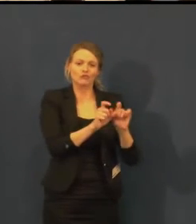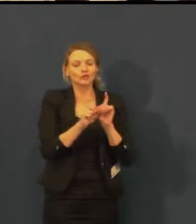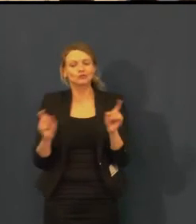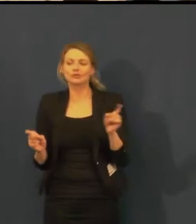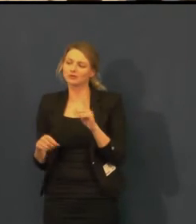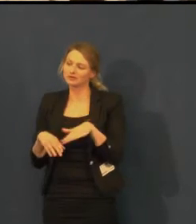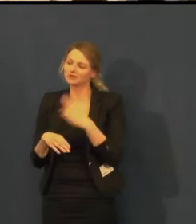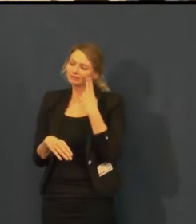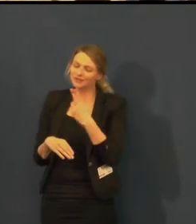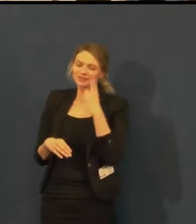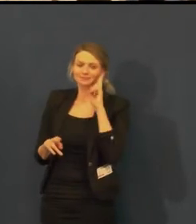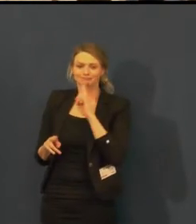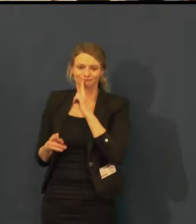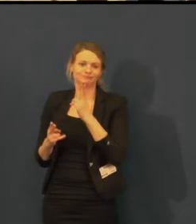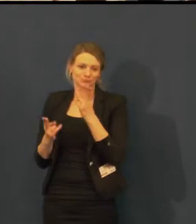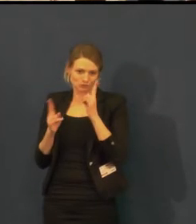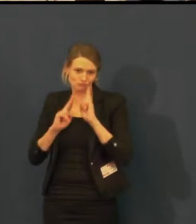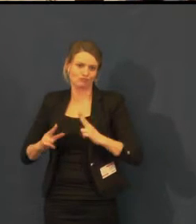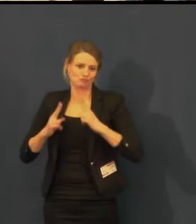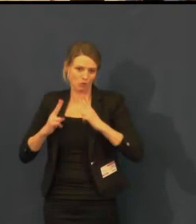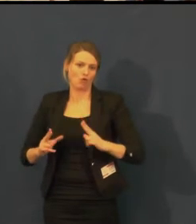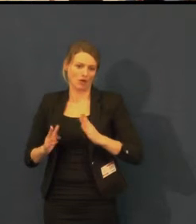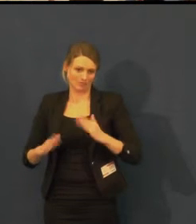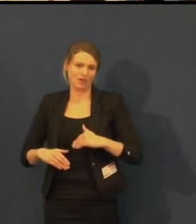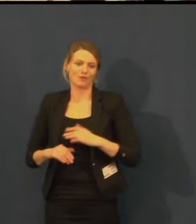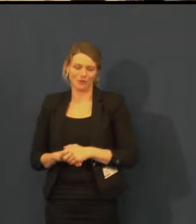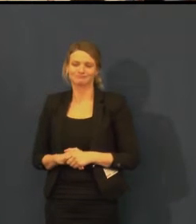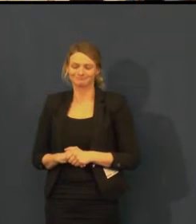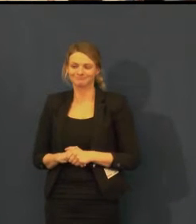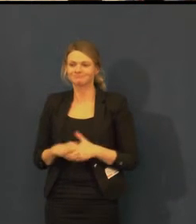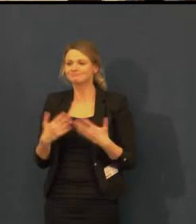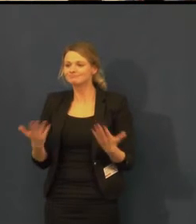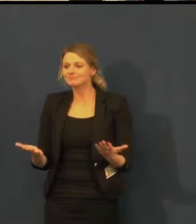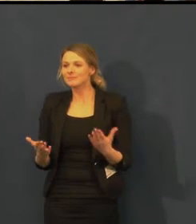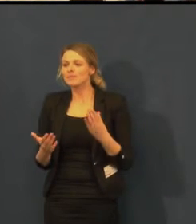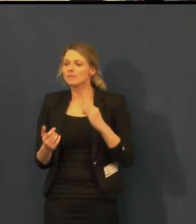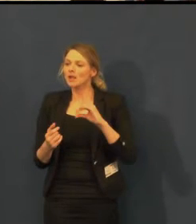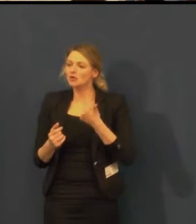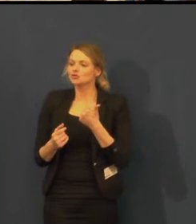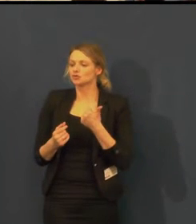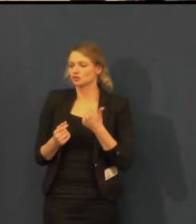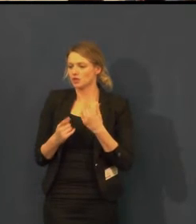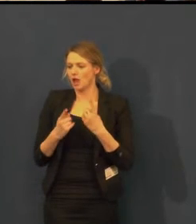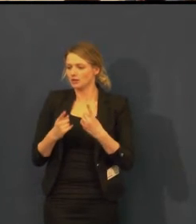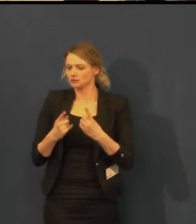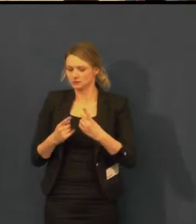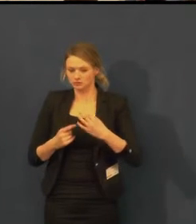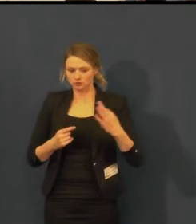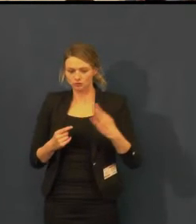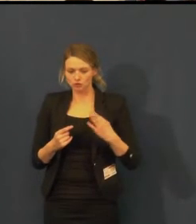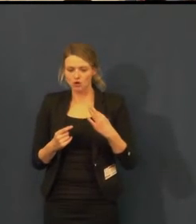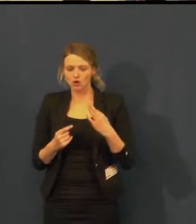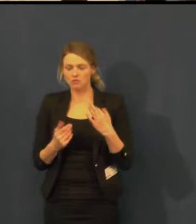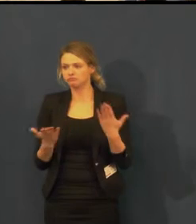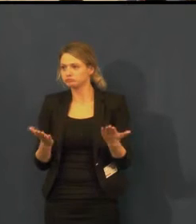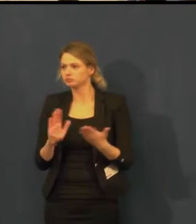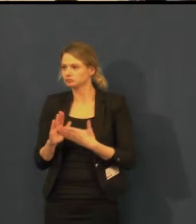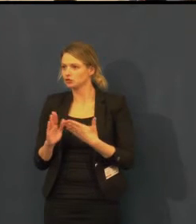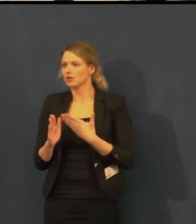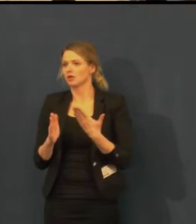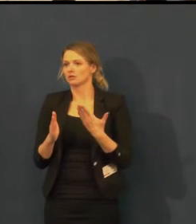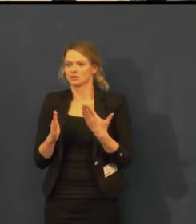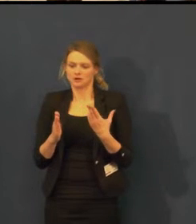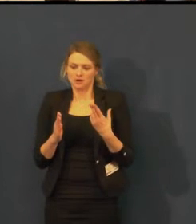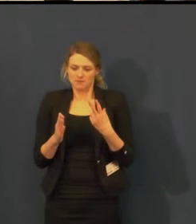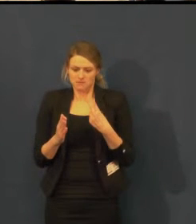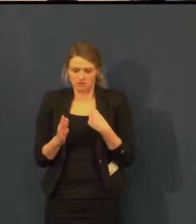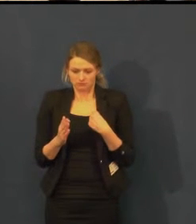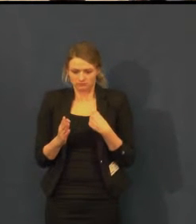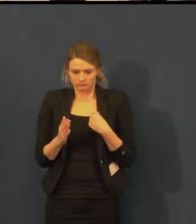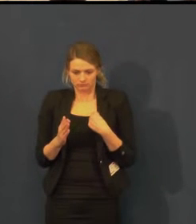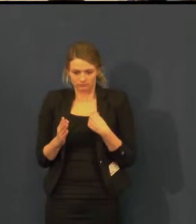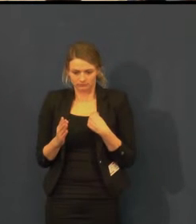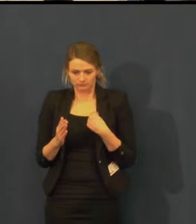Adventní odpoledne je další ne zcela divadelní akce, kterou v divadle pořádáme.